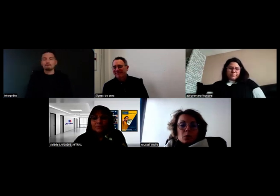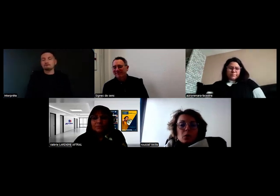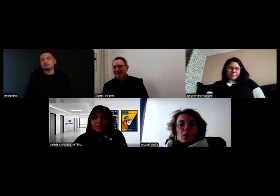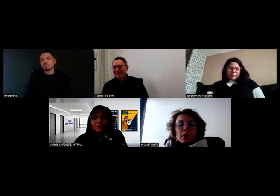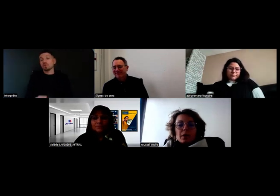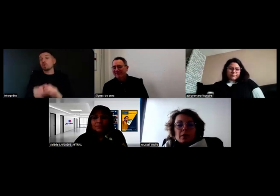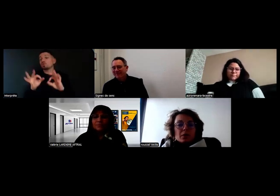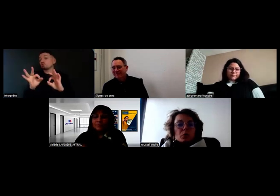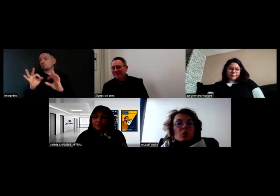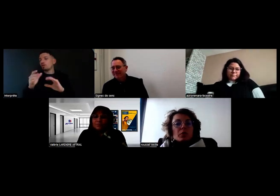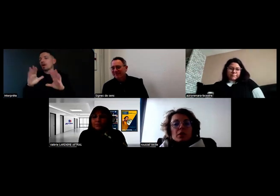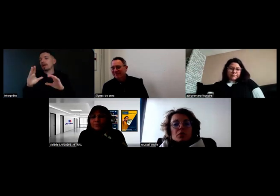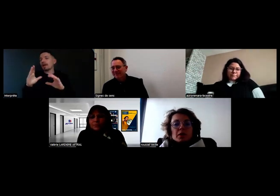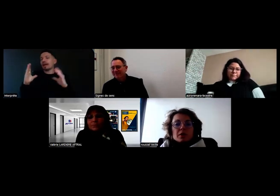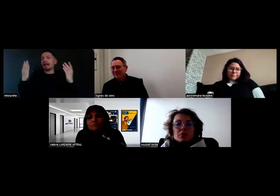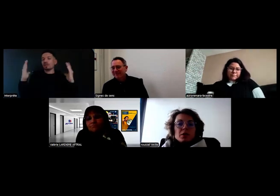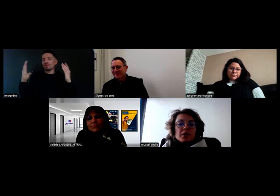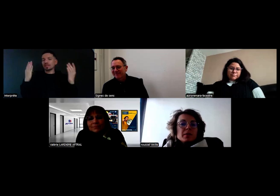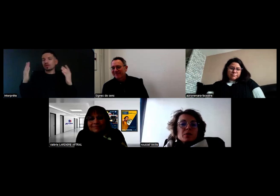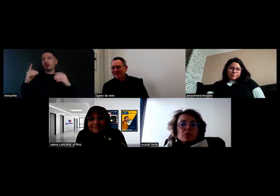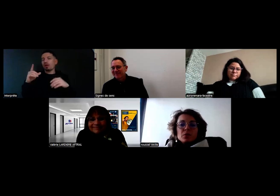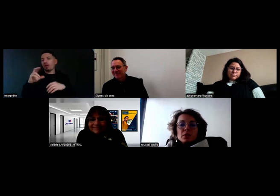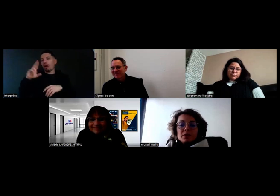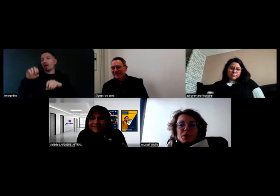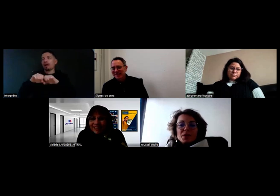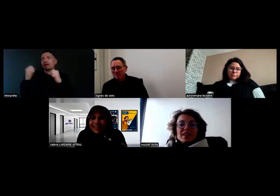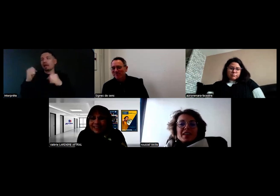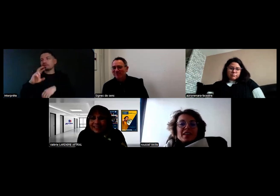Après les rétros n'ont pas vocation à être cassés tous les quatre matins non plus.